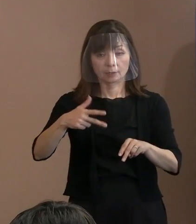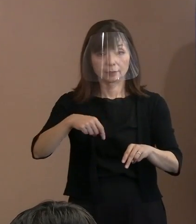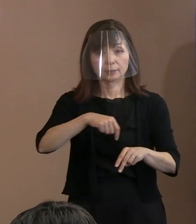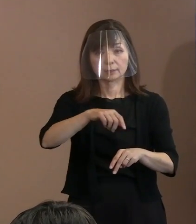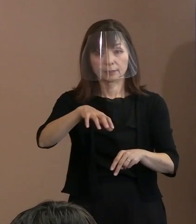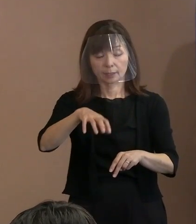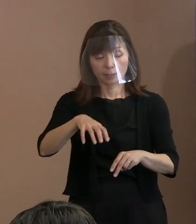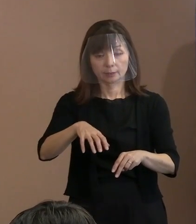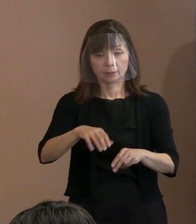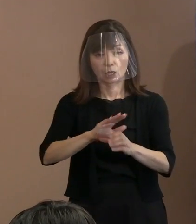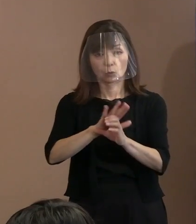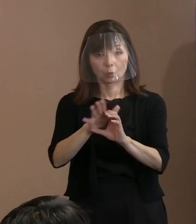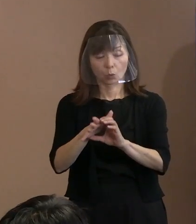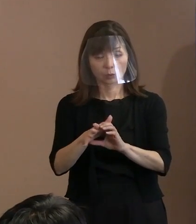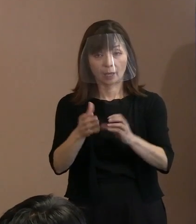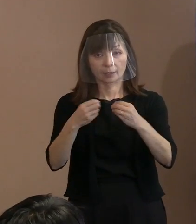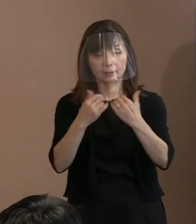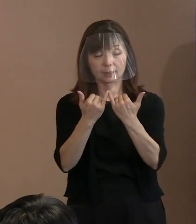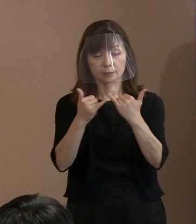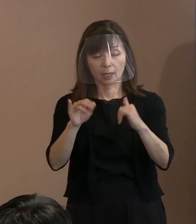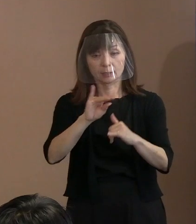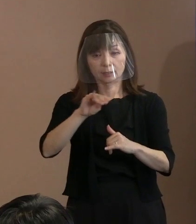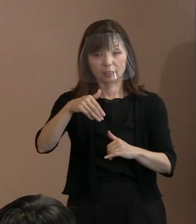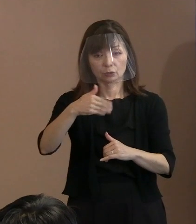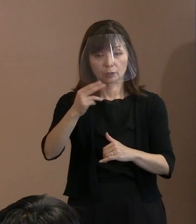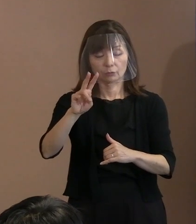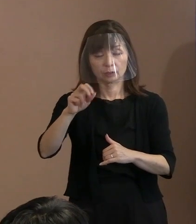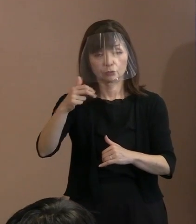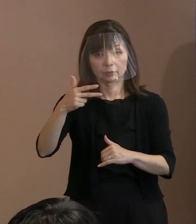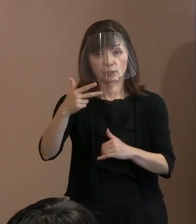最多の1,927人ということになりました｡